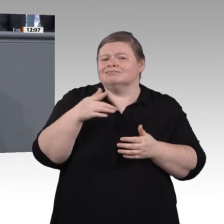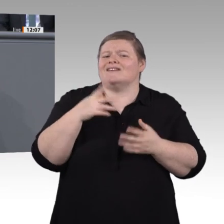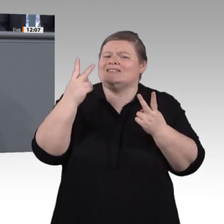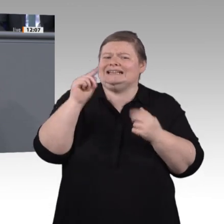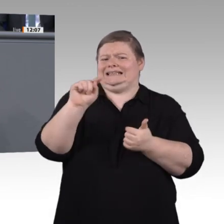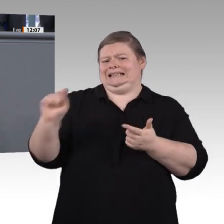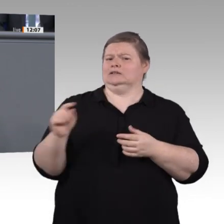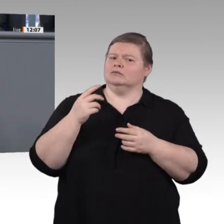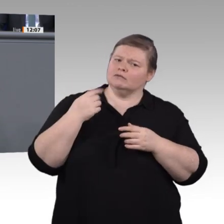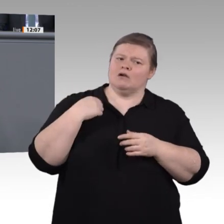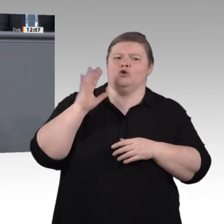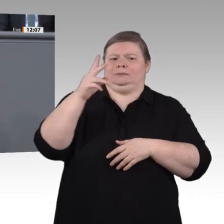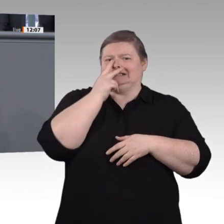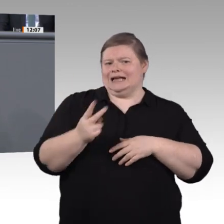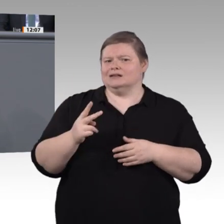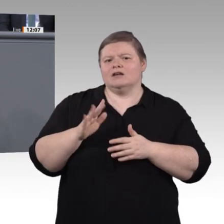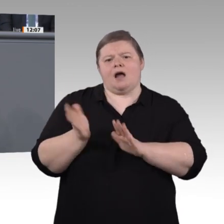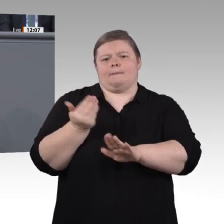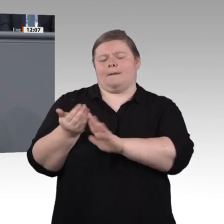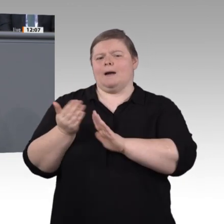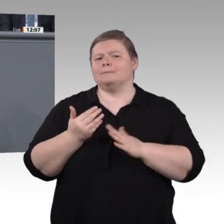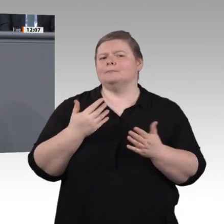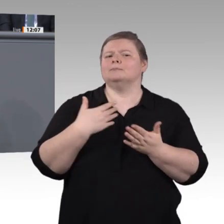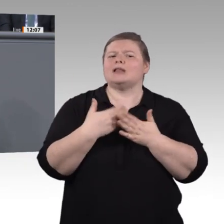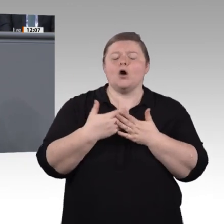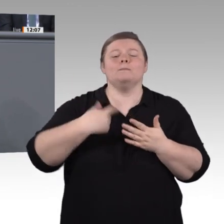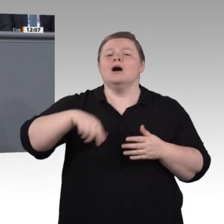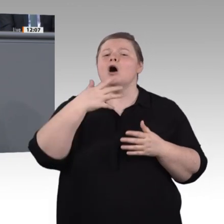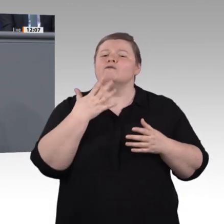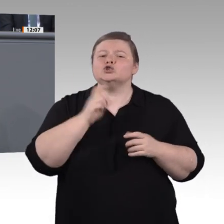Lebenslanges Lernen, Herr Kaufmann, ist das Thema unserer Zeit. Wir wissen es ja